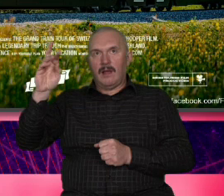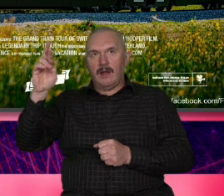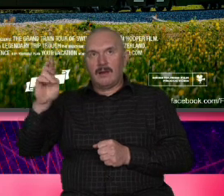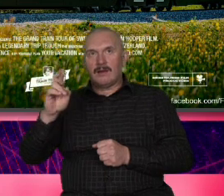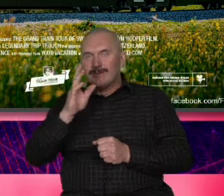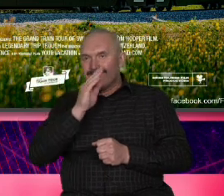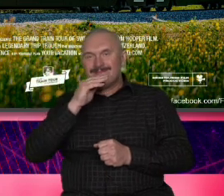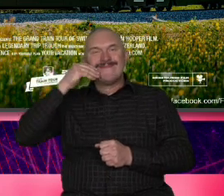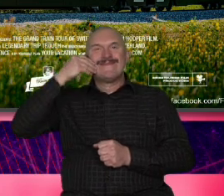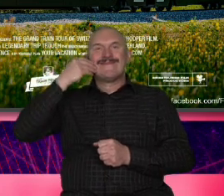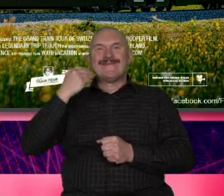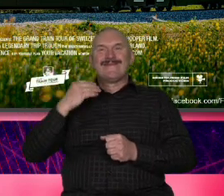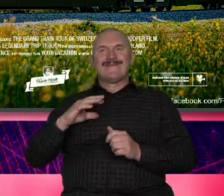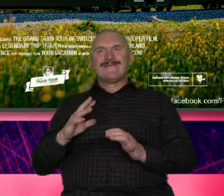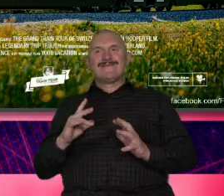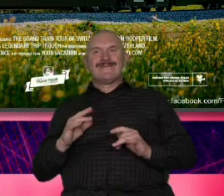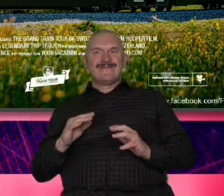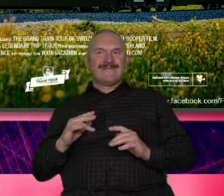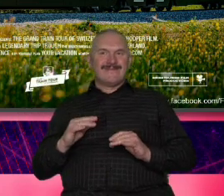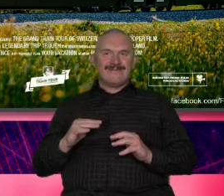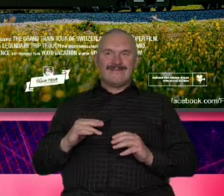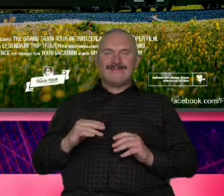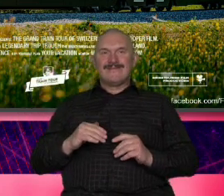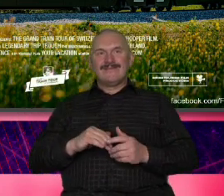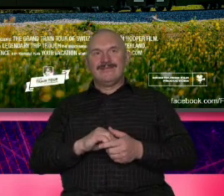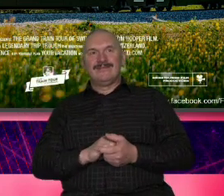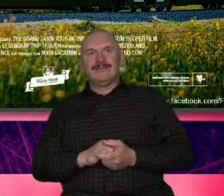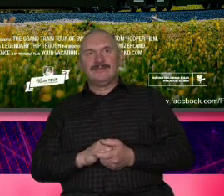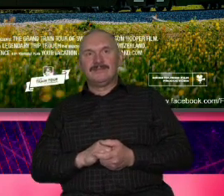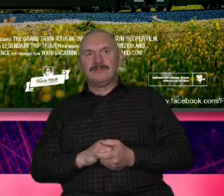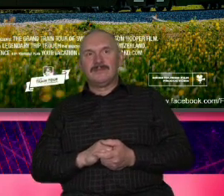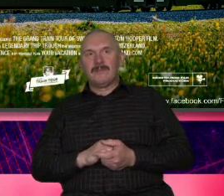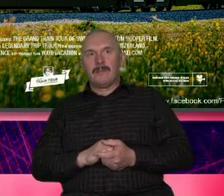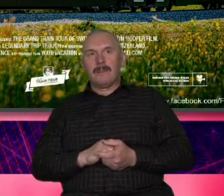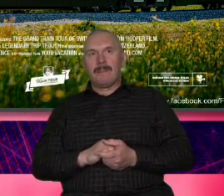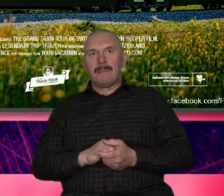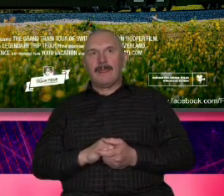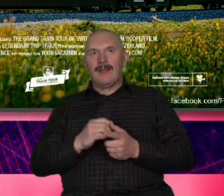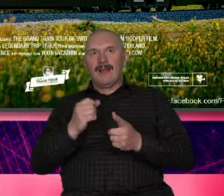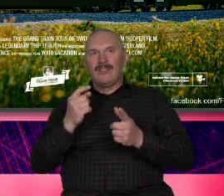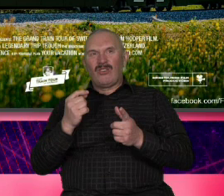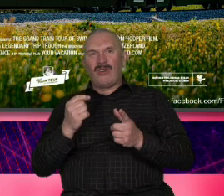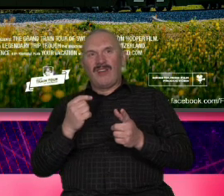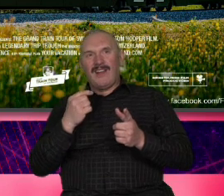taki naturalny czasami taki ocierający się o naiwność a z drugiej strony albo